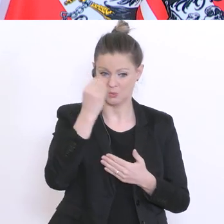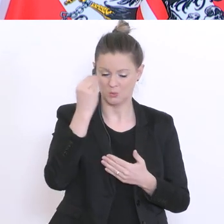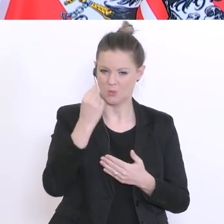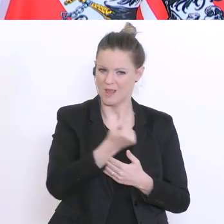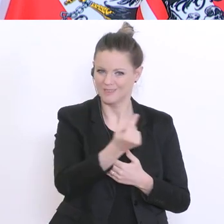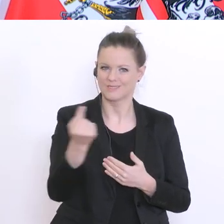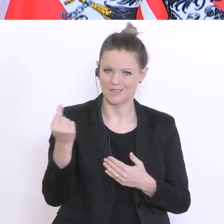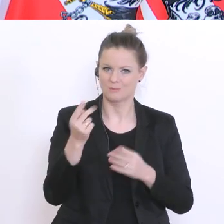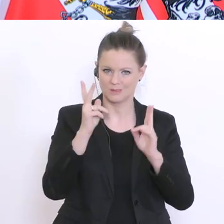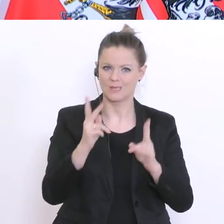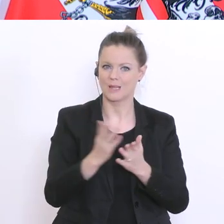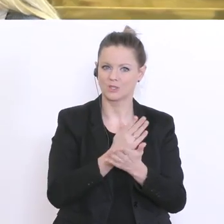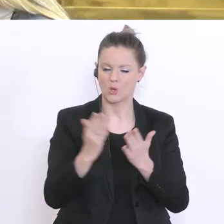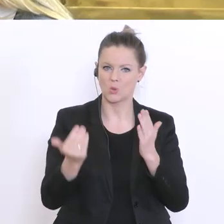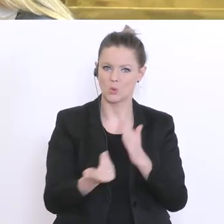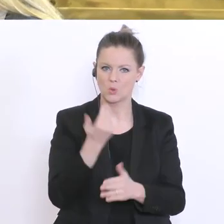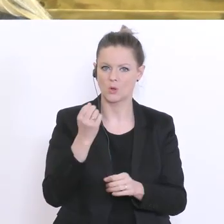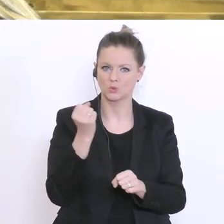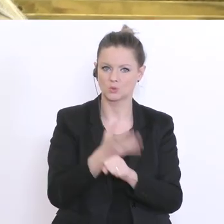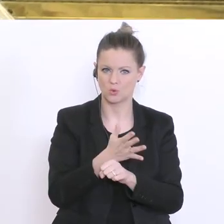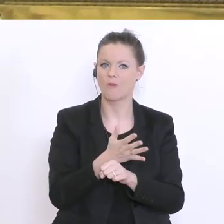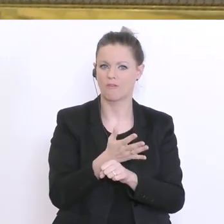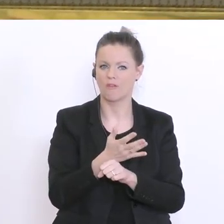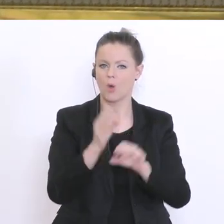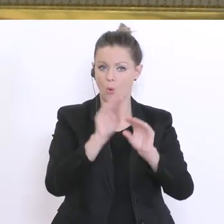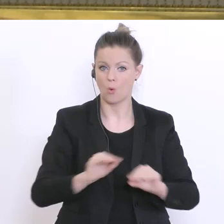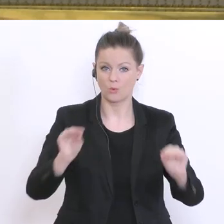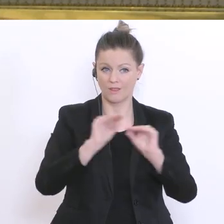ob sie neuen Stoff unterrichten, dass dann zwei Geschwindigkeiten passieren an